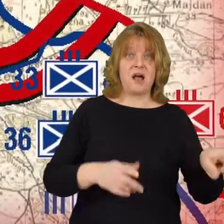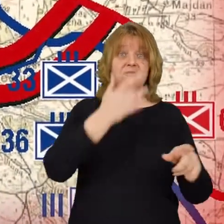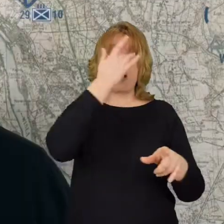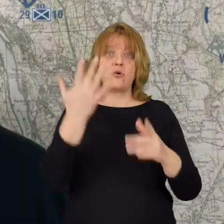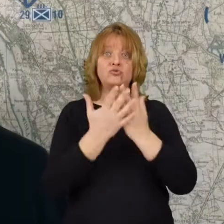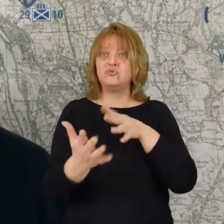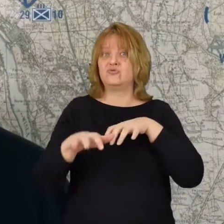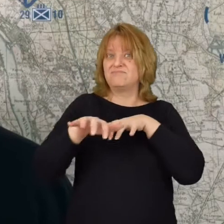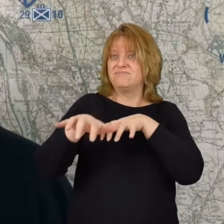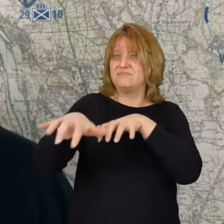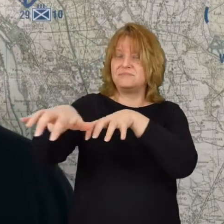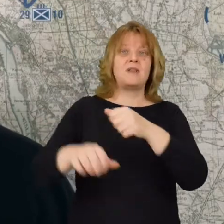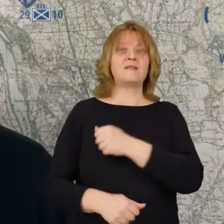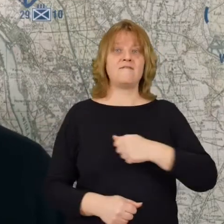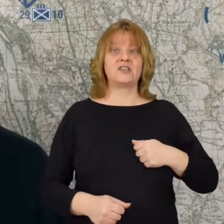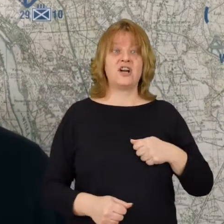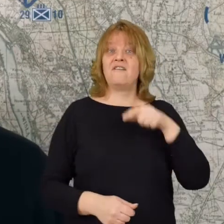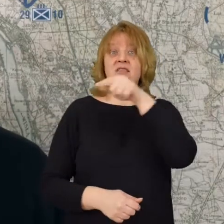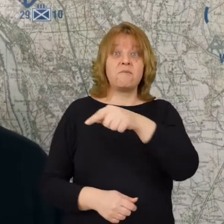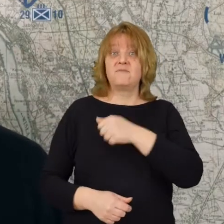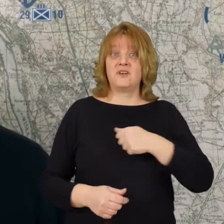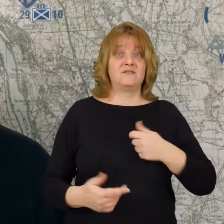tam już nie mamy odwodów tam walczy